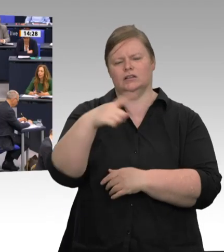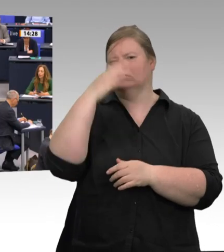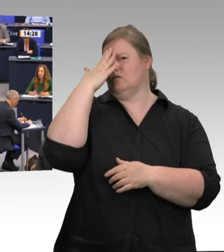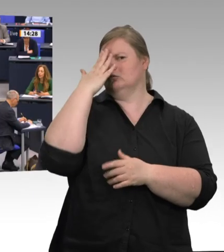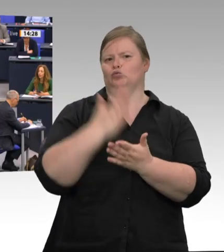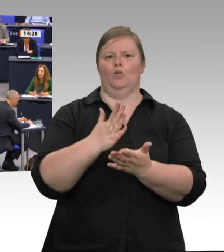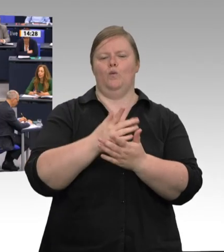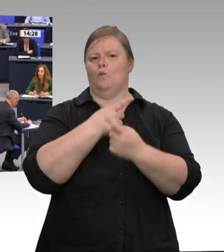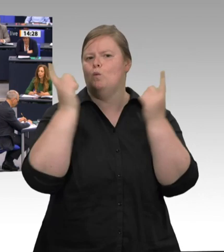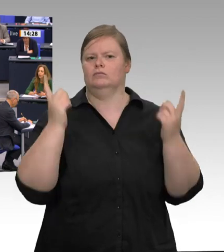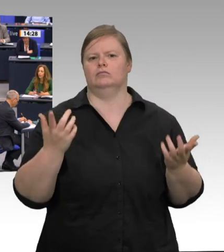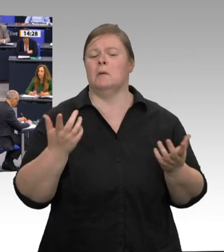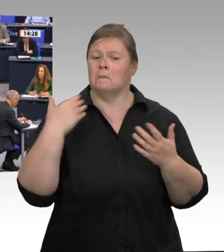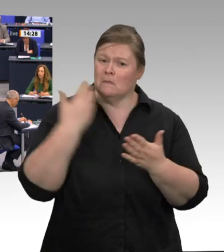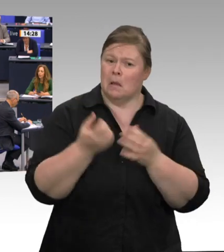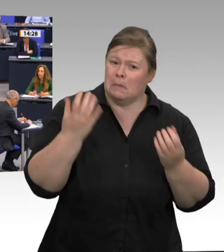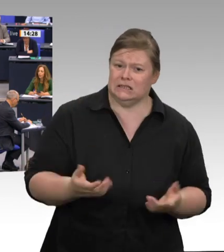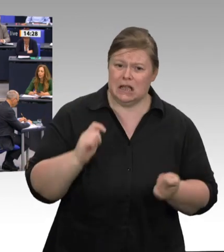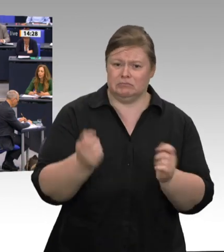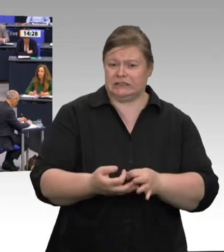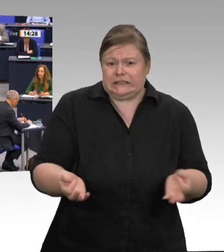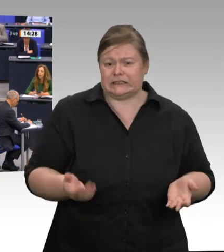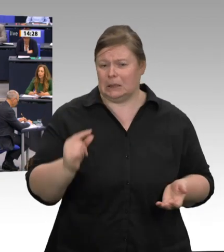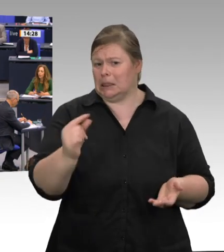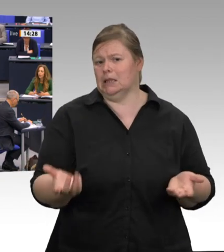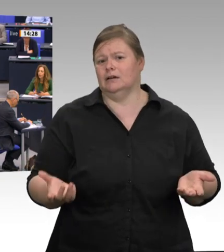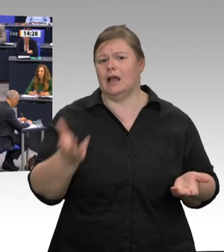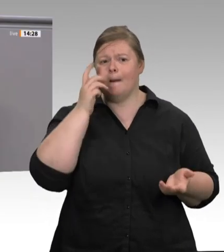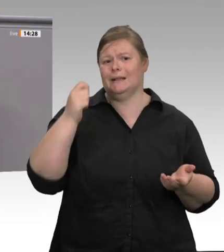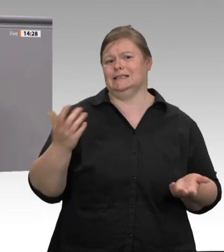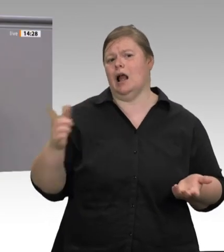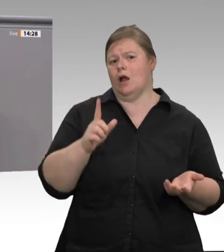sind. Wie kann es sein, dass die Union – und damit seit 15 Jahren die